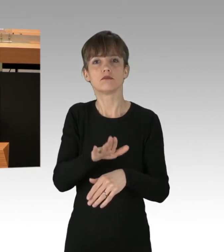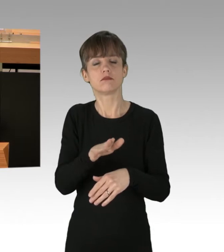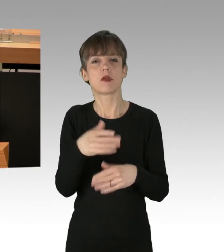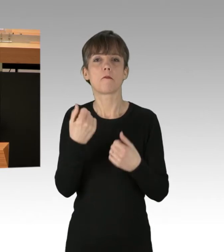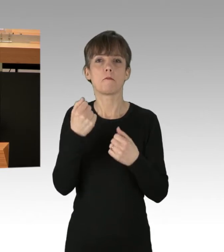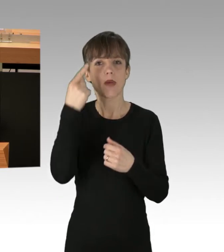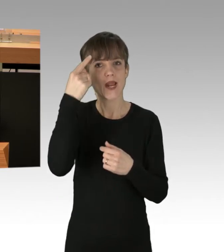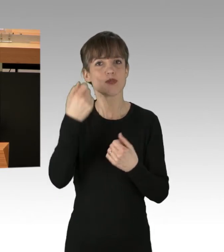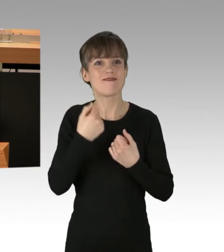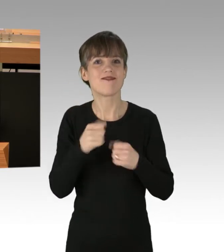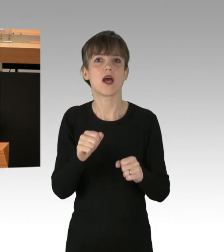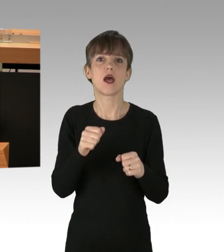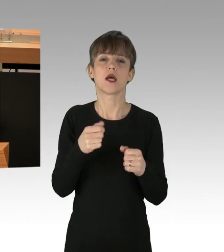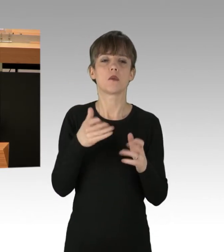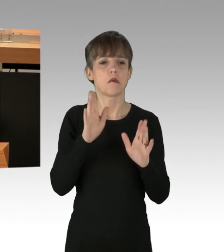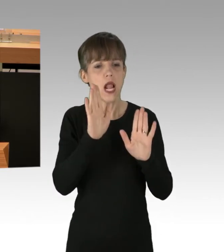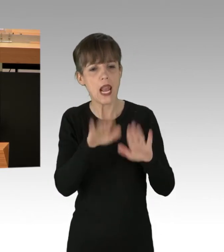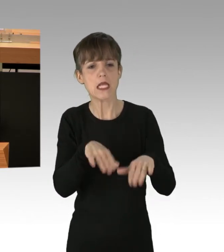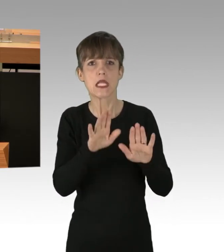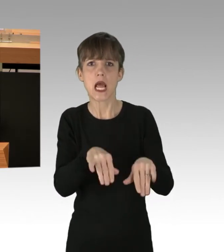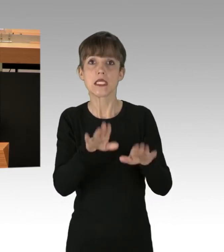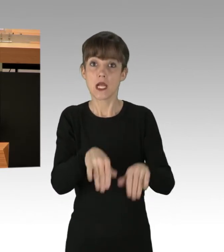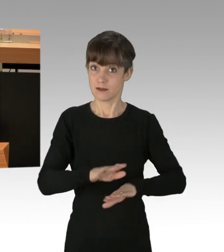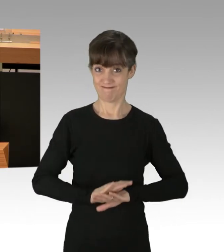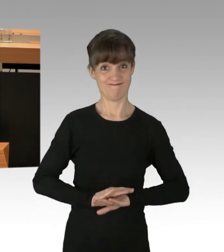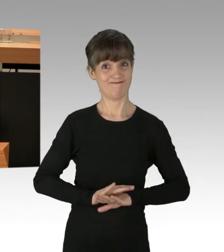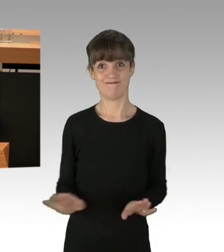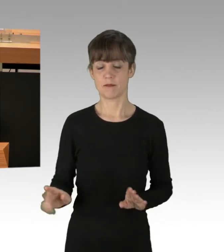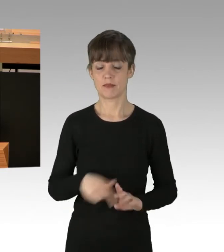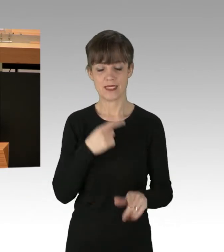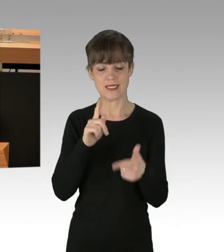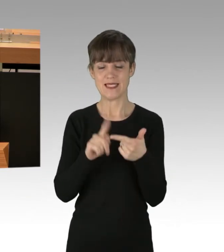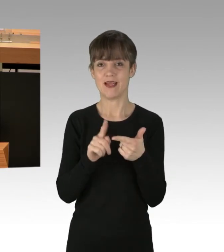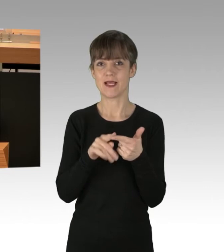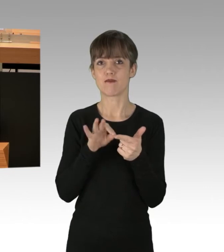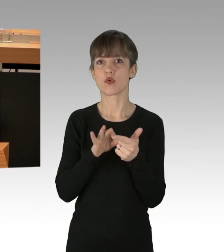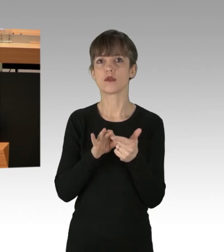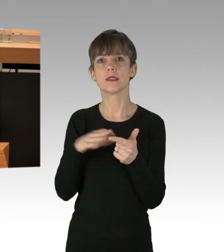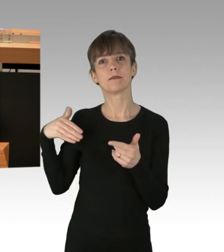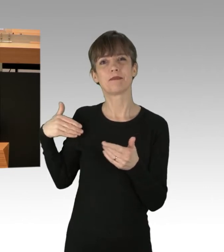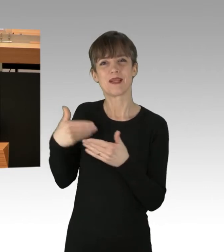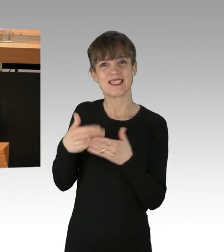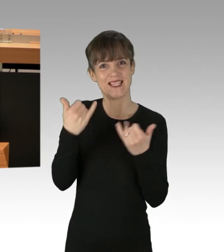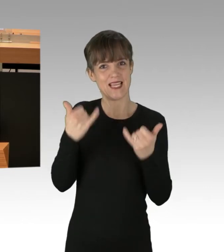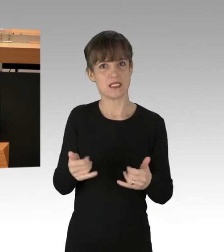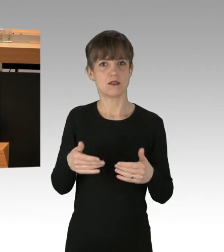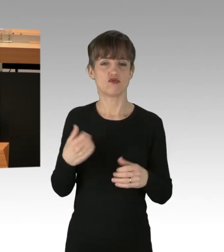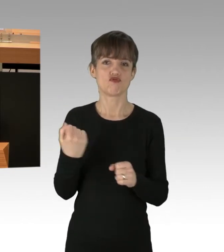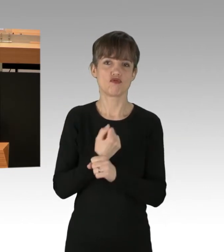noch eine Weile gewähren zu lassen. Zweitens. Alle vorgekommen Straftaten, gefährlicher Eingriff in den Straßenverkehr,